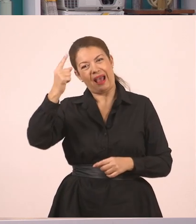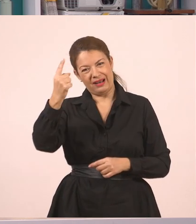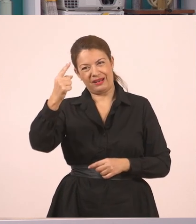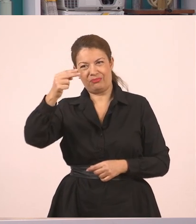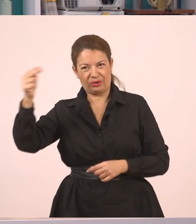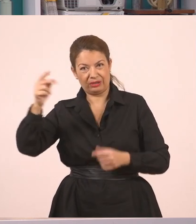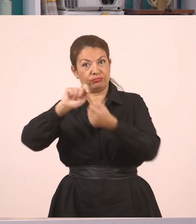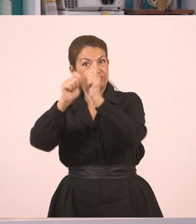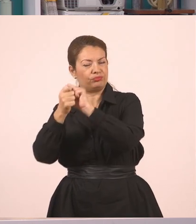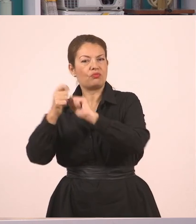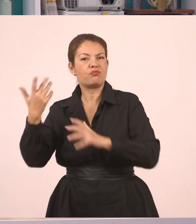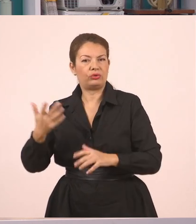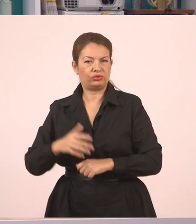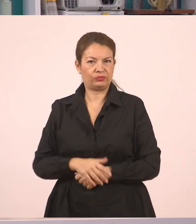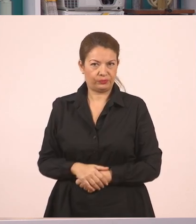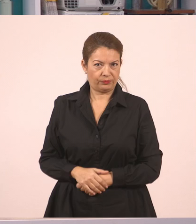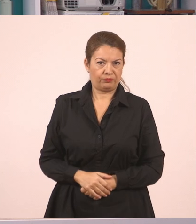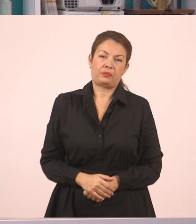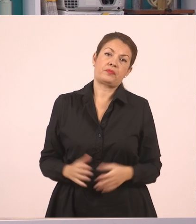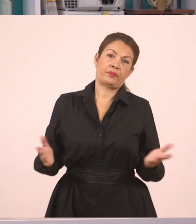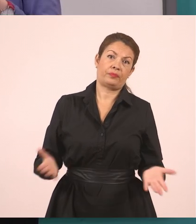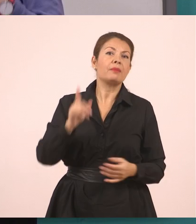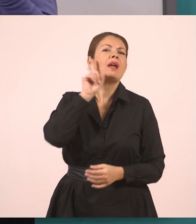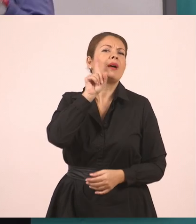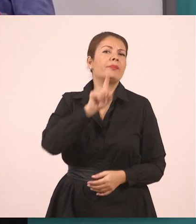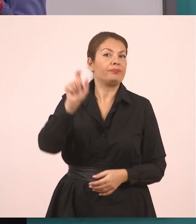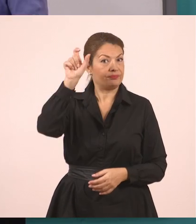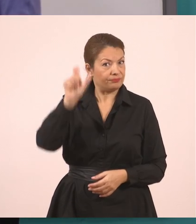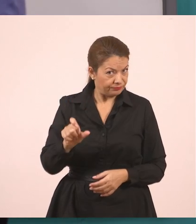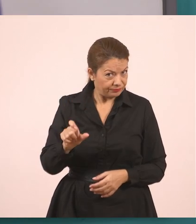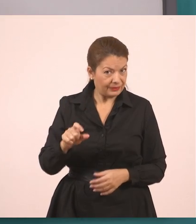Ο διάλογος εδώ είναι, έχουμε κάποια υπάλληλο, άρα ξεκινάμε από αυτό.